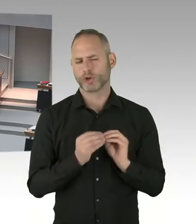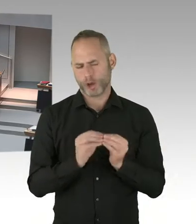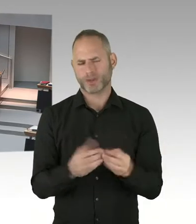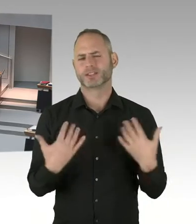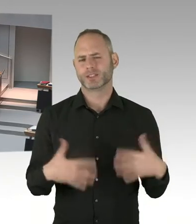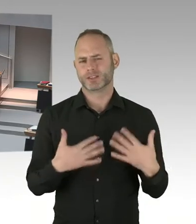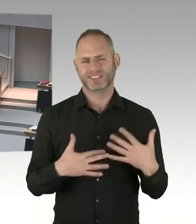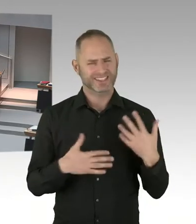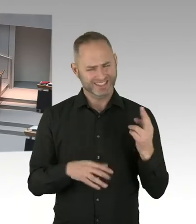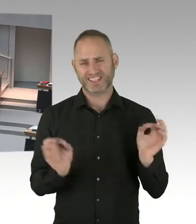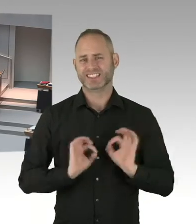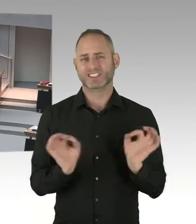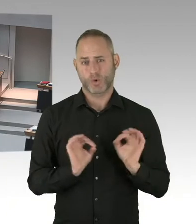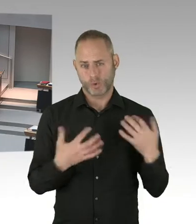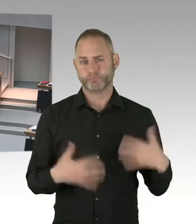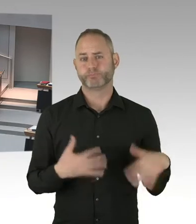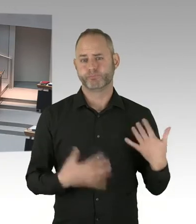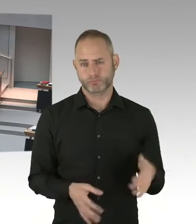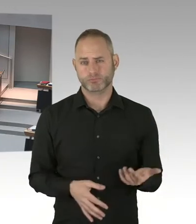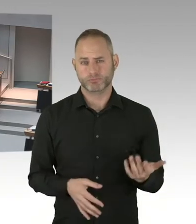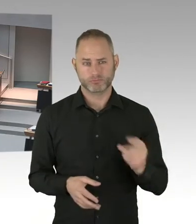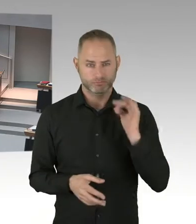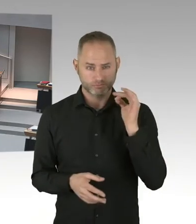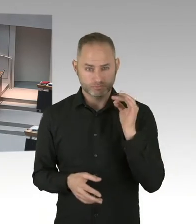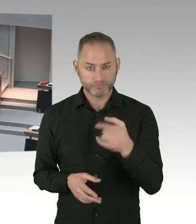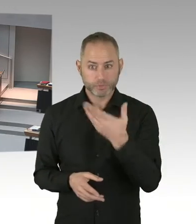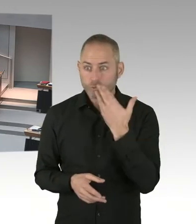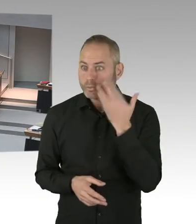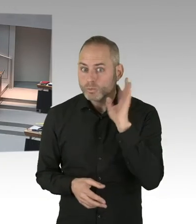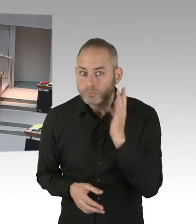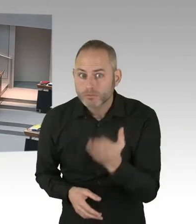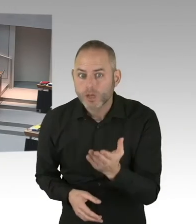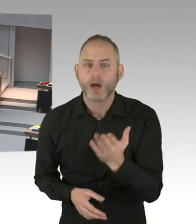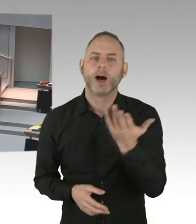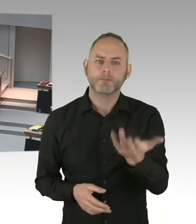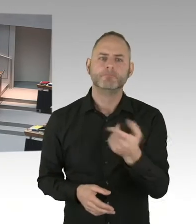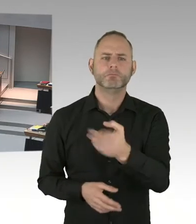Und die Vergabekammer prüft das. Und bei der Leonorenstraße sind wir eben genau an diesem Punkt.